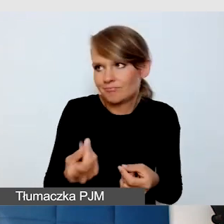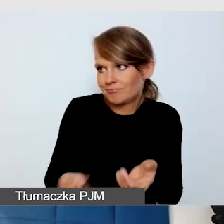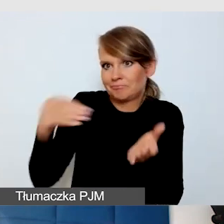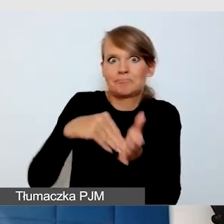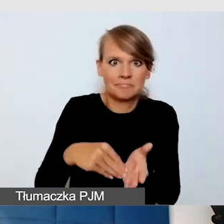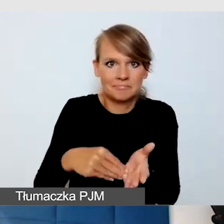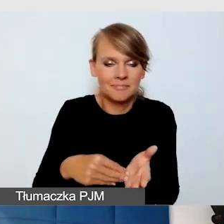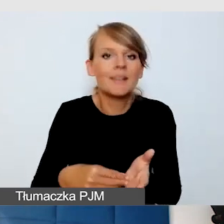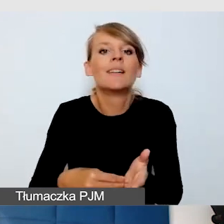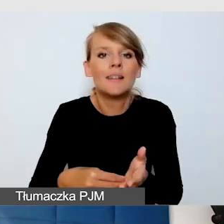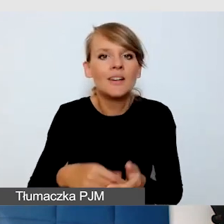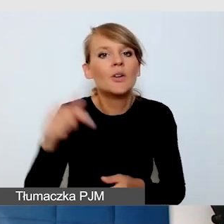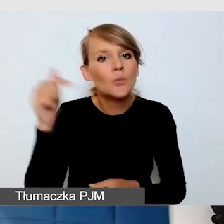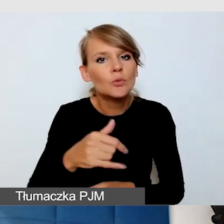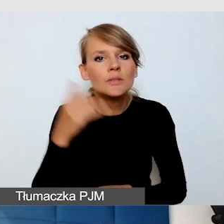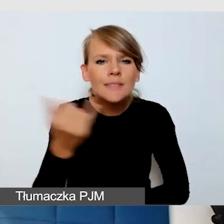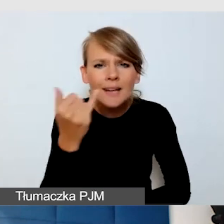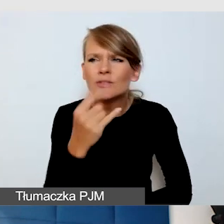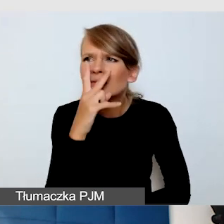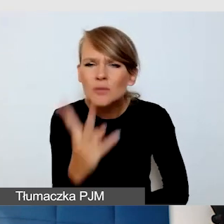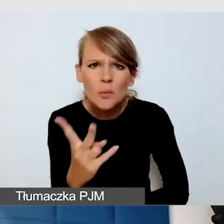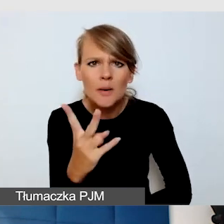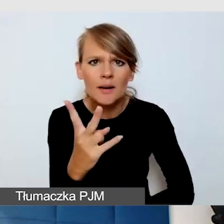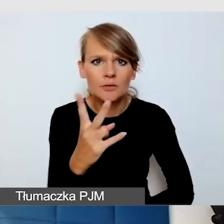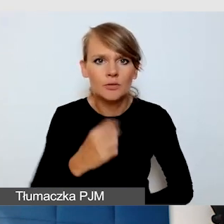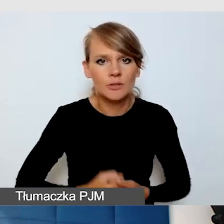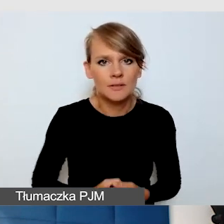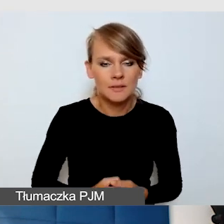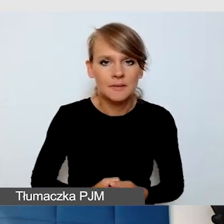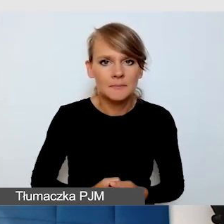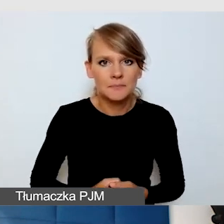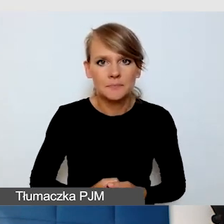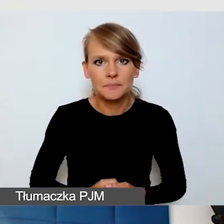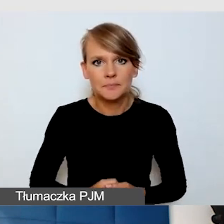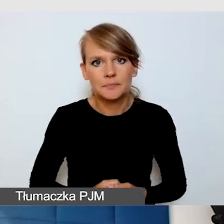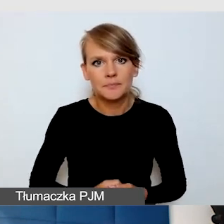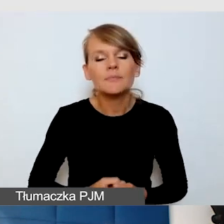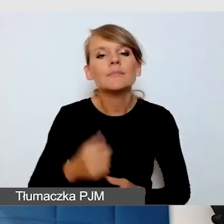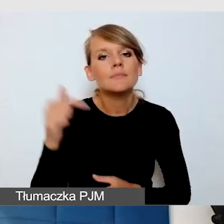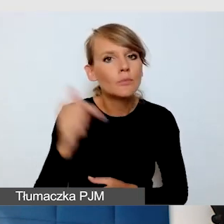Trzeba po prostu zawsze się temu przyjrzeć i zwrócić na to uwagę.